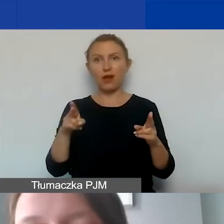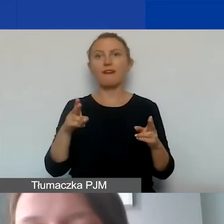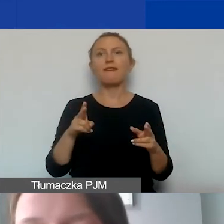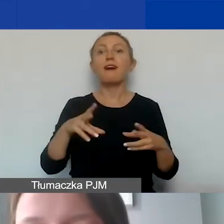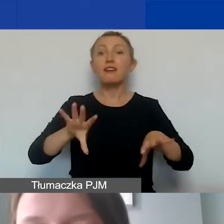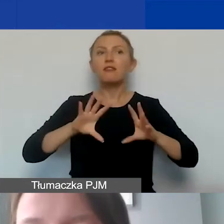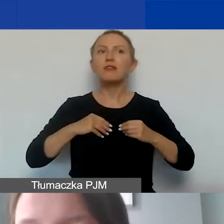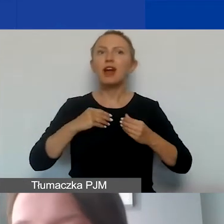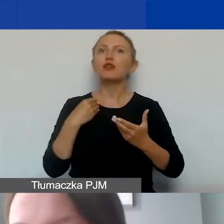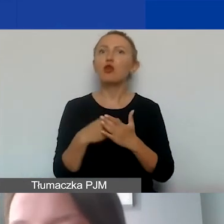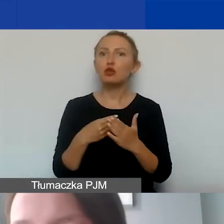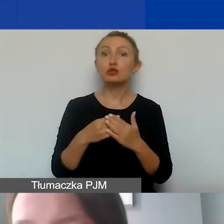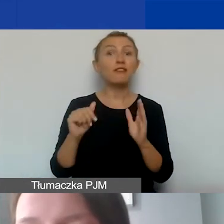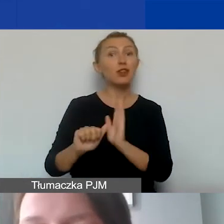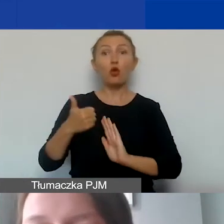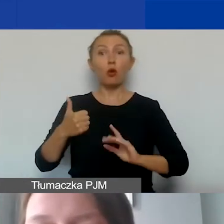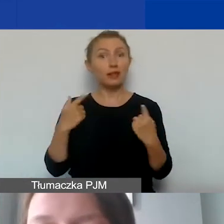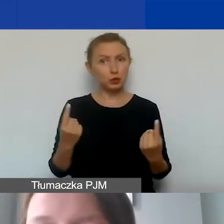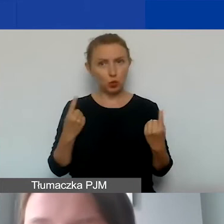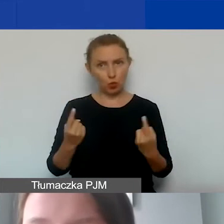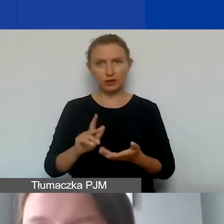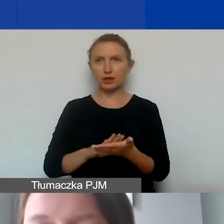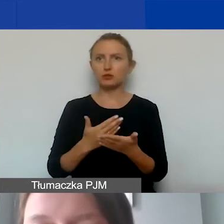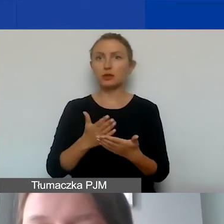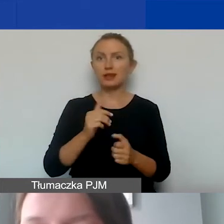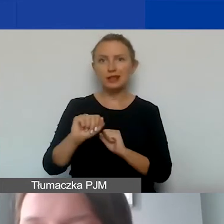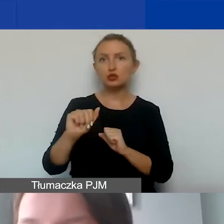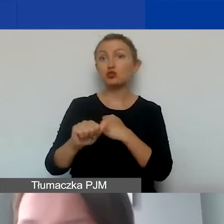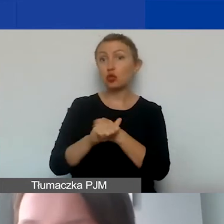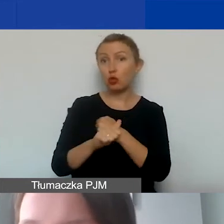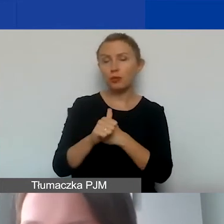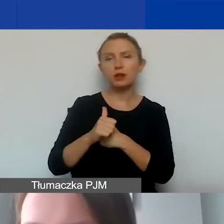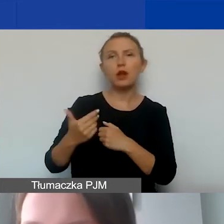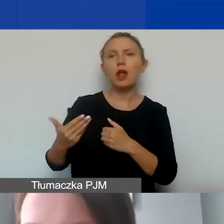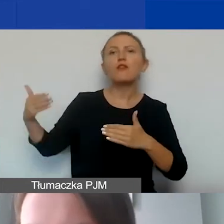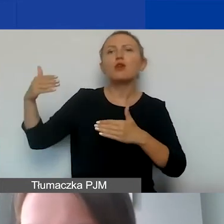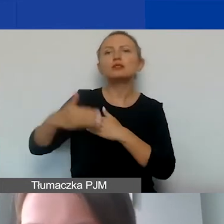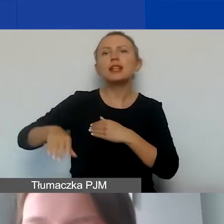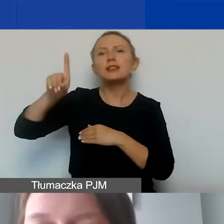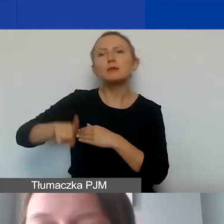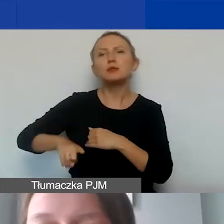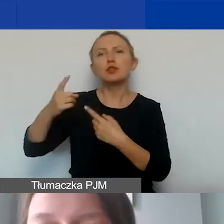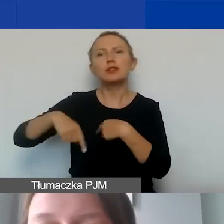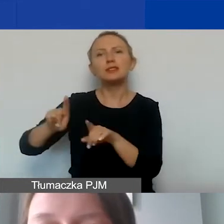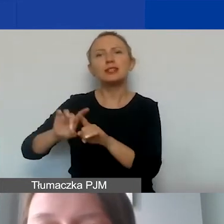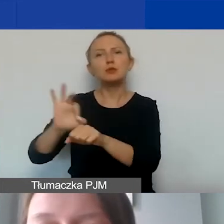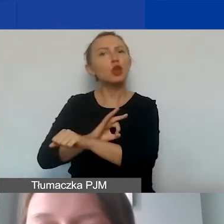Wyjątkiem jest taka sytuacja, jeżeli mamy dokument wystawiony w ostatnim miesiącu realizacji projektu